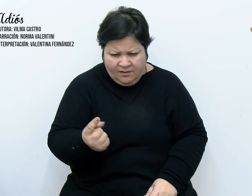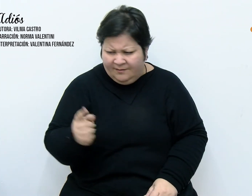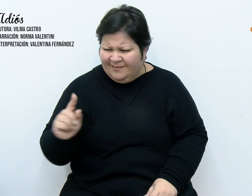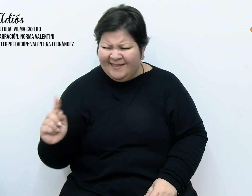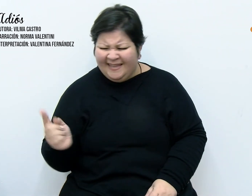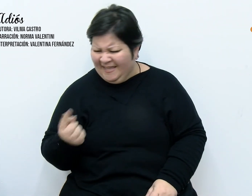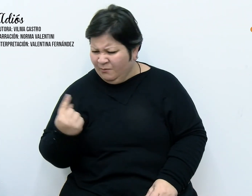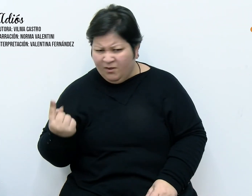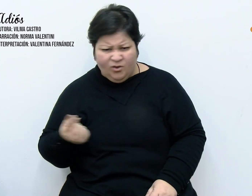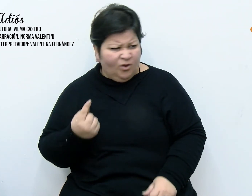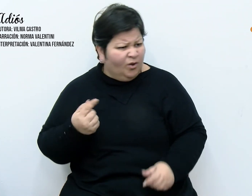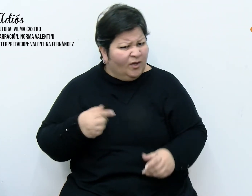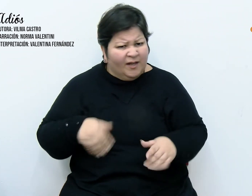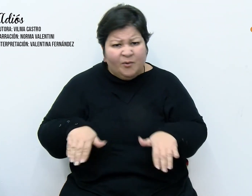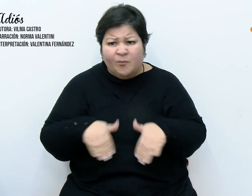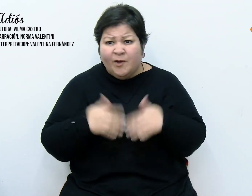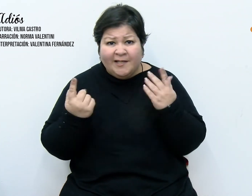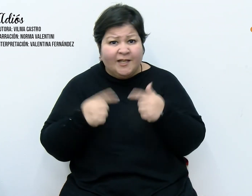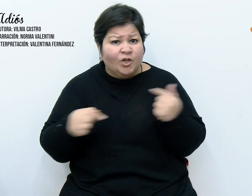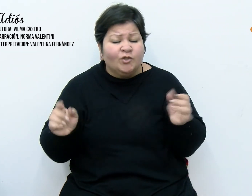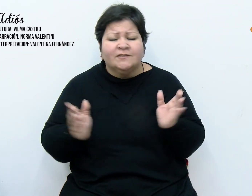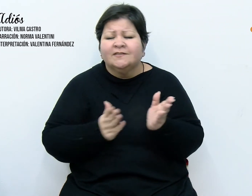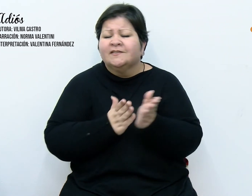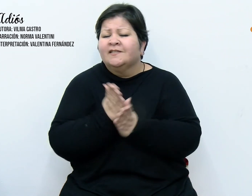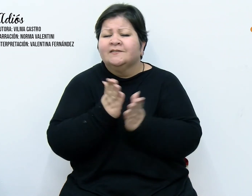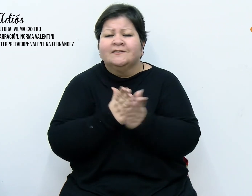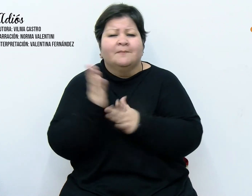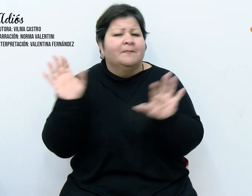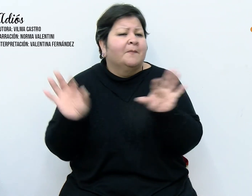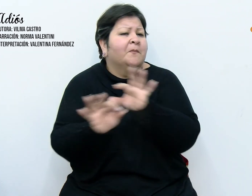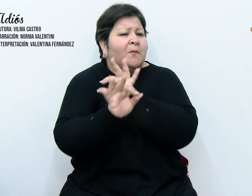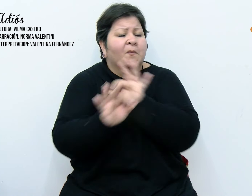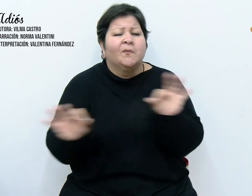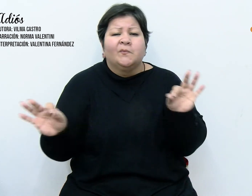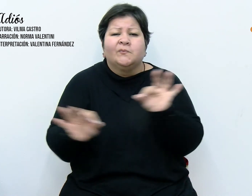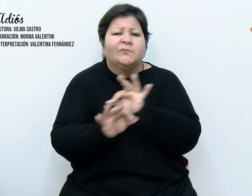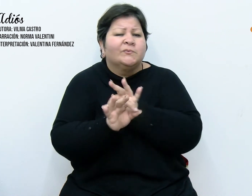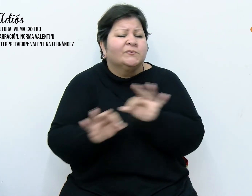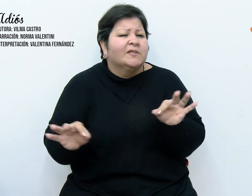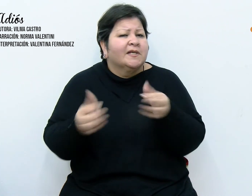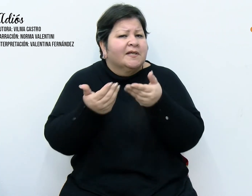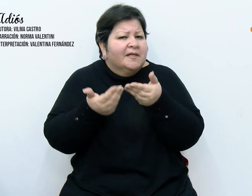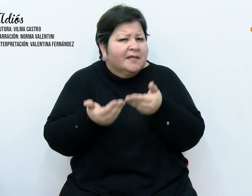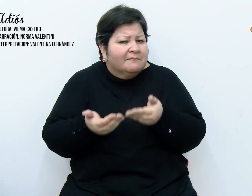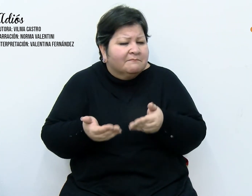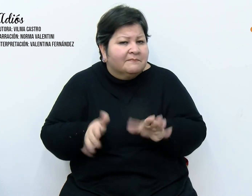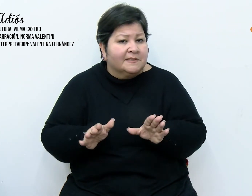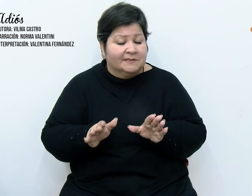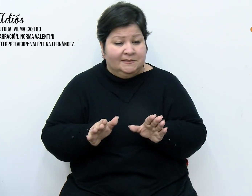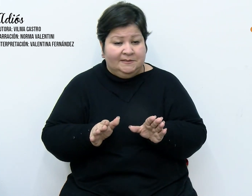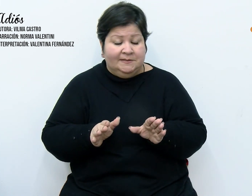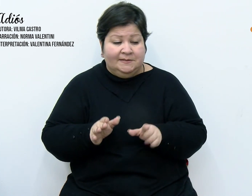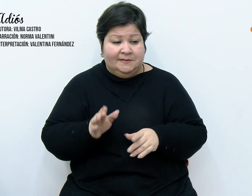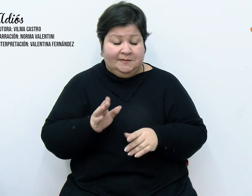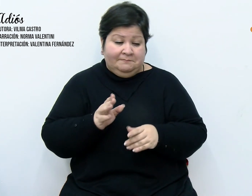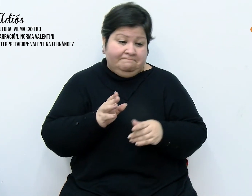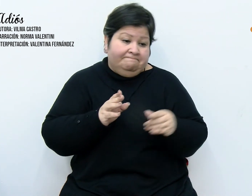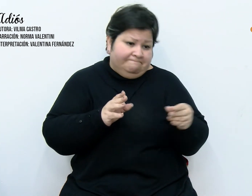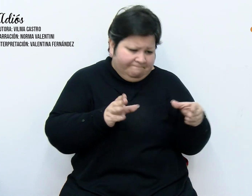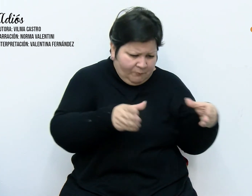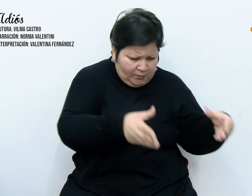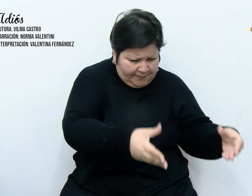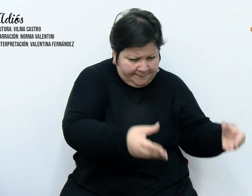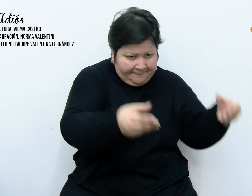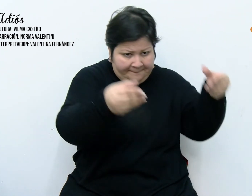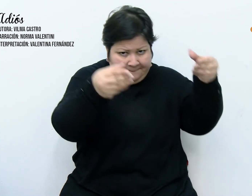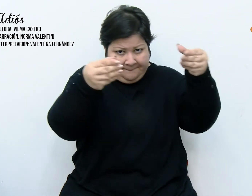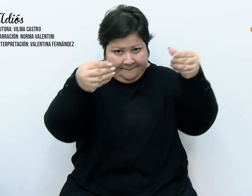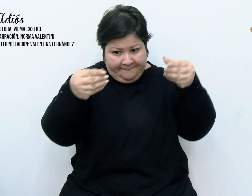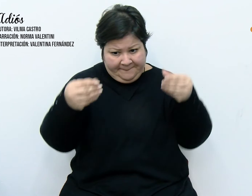siempre la misma melodía. Comencé por esconder el paquete que las contenía y fue en vano. Comprendí